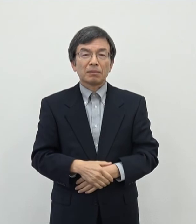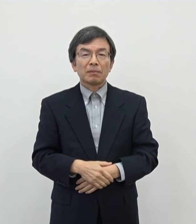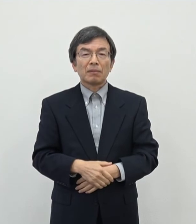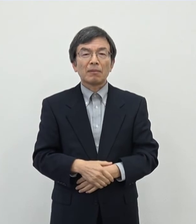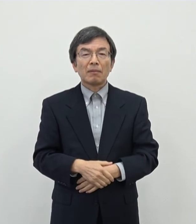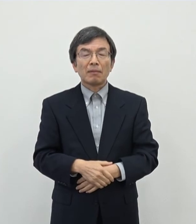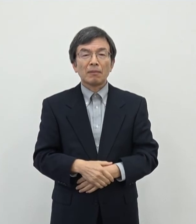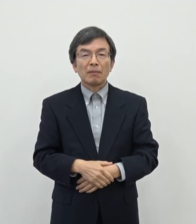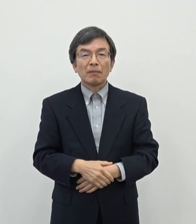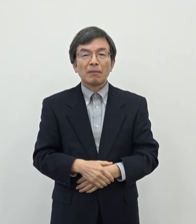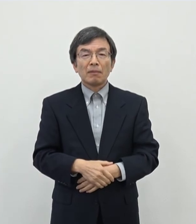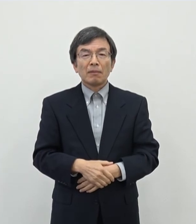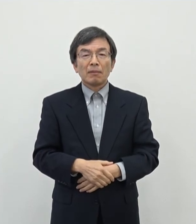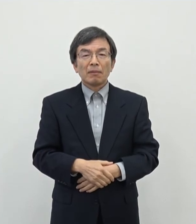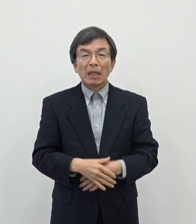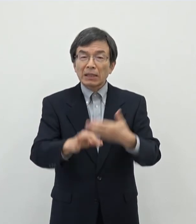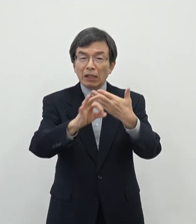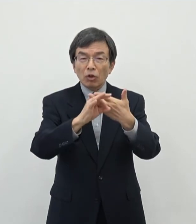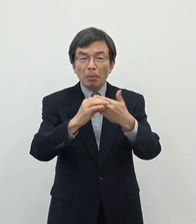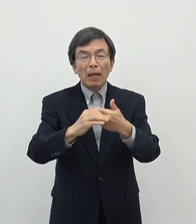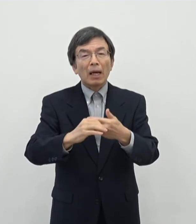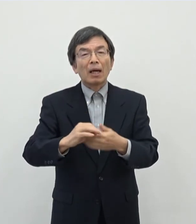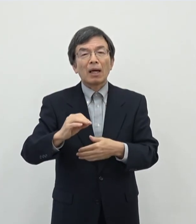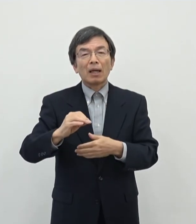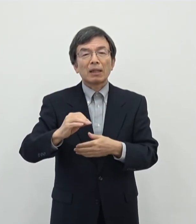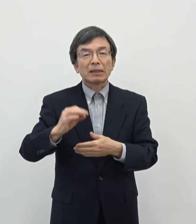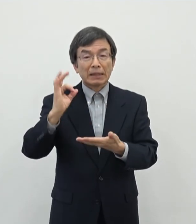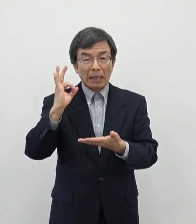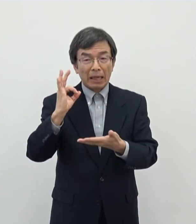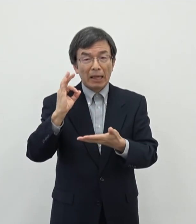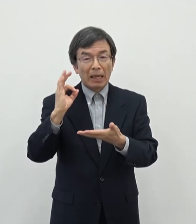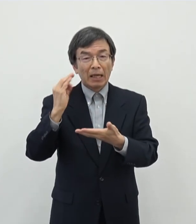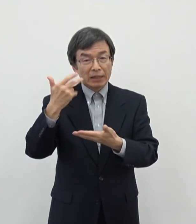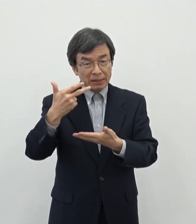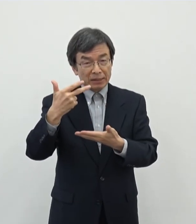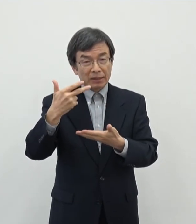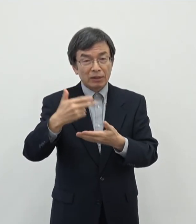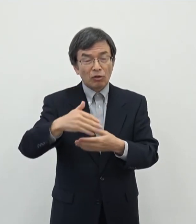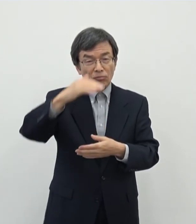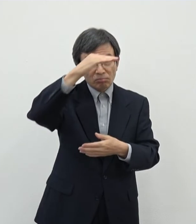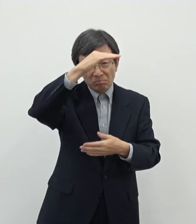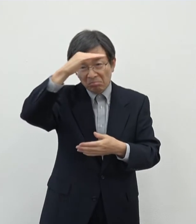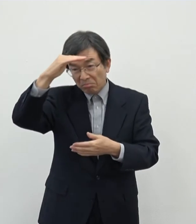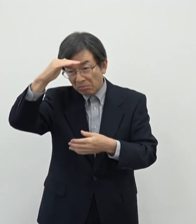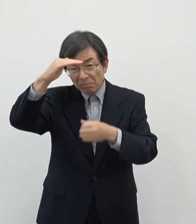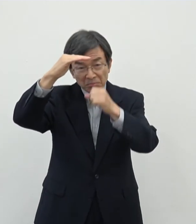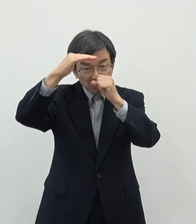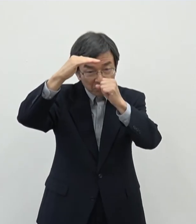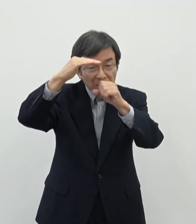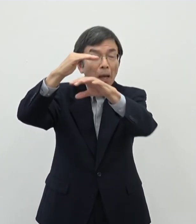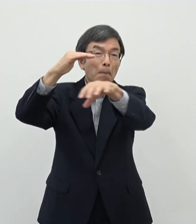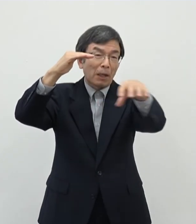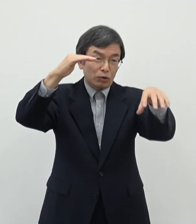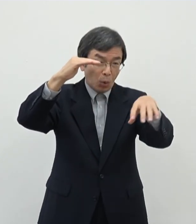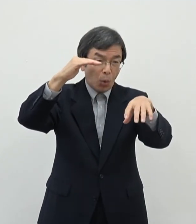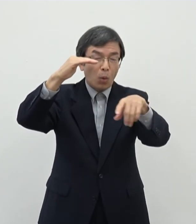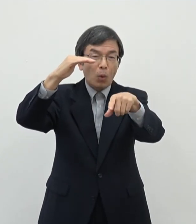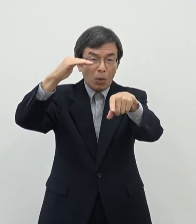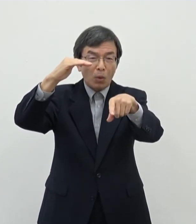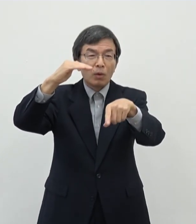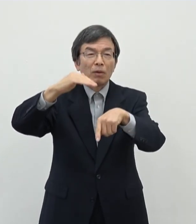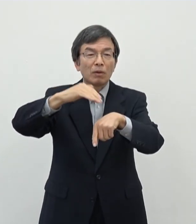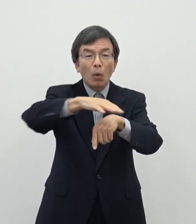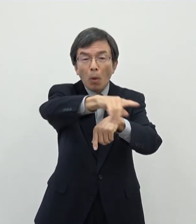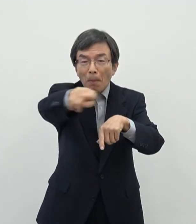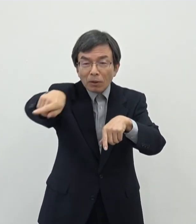まああの奈良市の例えば 風景とどこかいい奈良市内の空間の中でですね